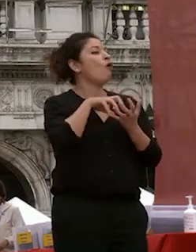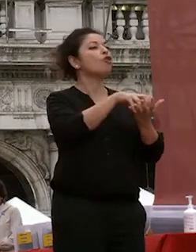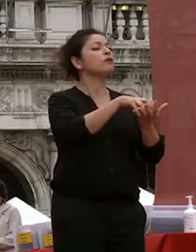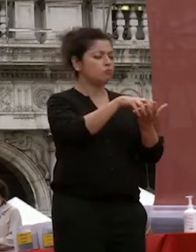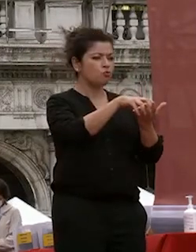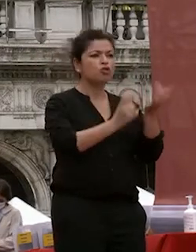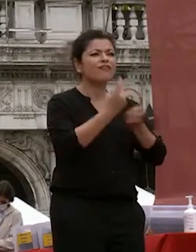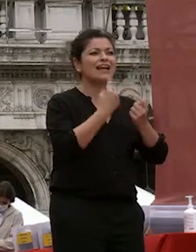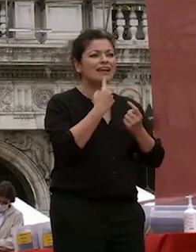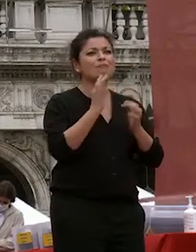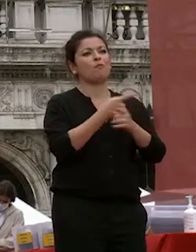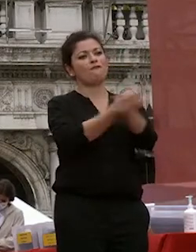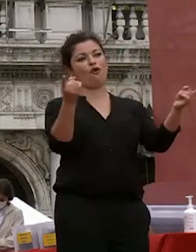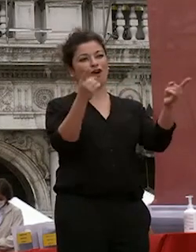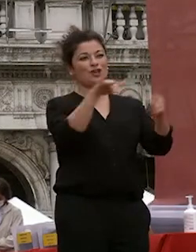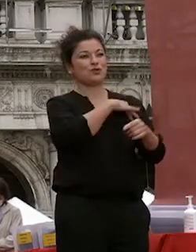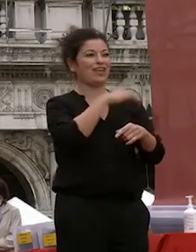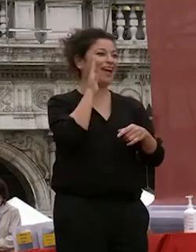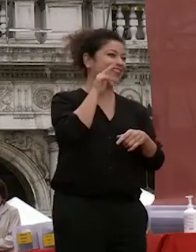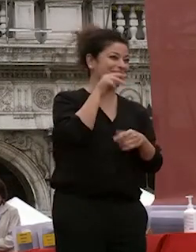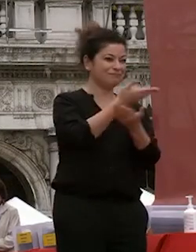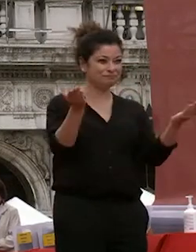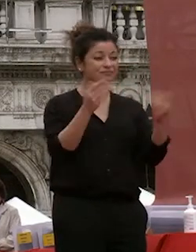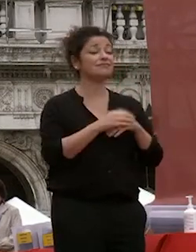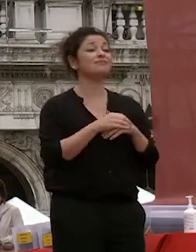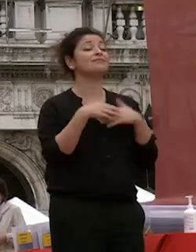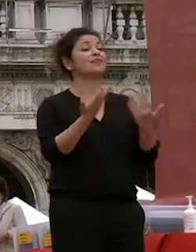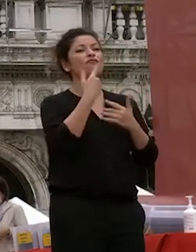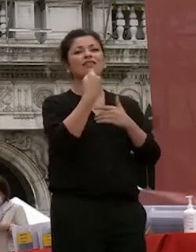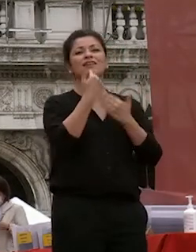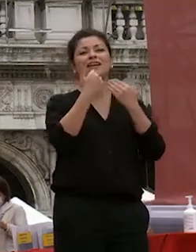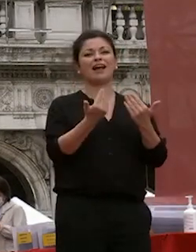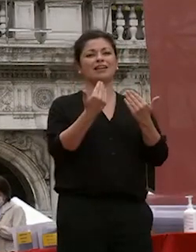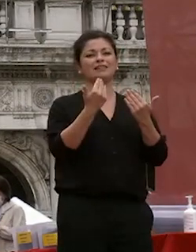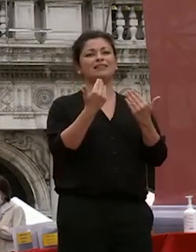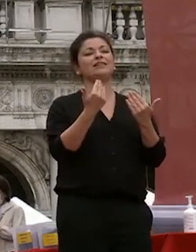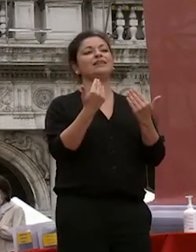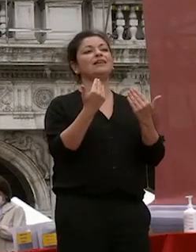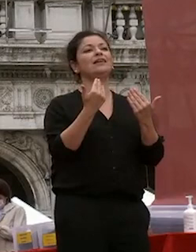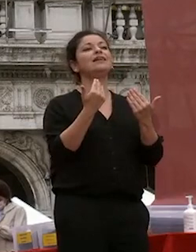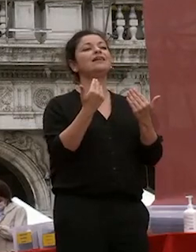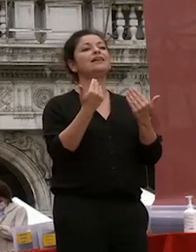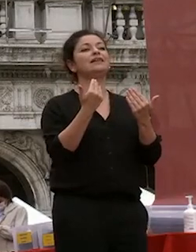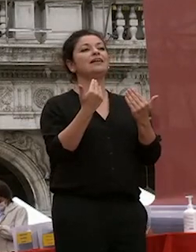ragazzi e ragazze che siete qui oggi io voglio ringraziare prima di avviarne